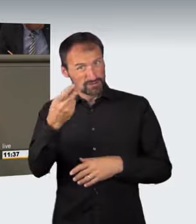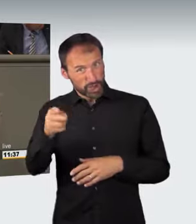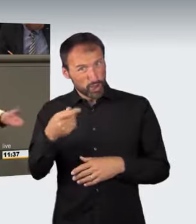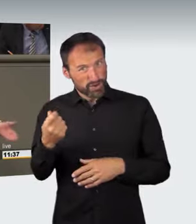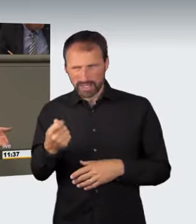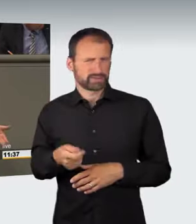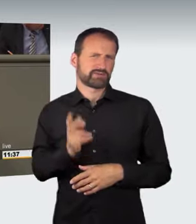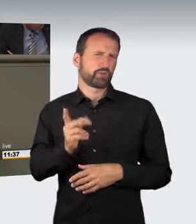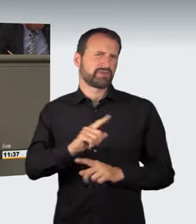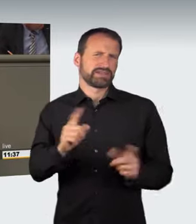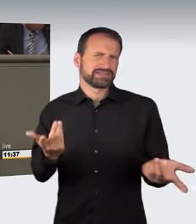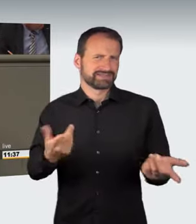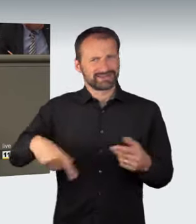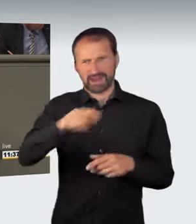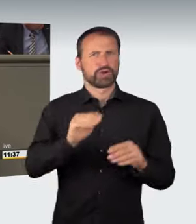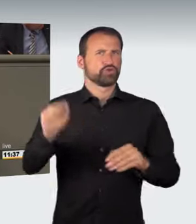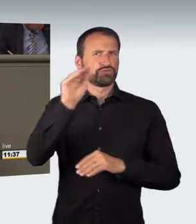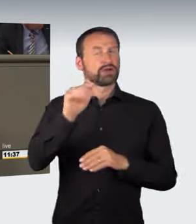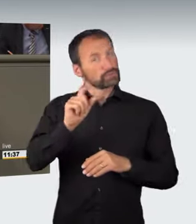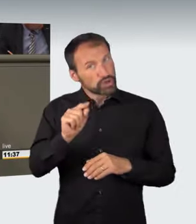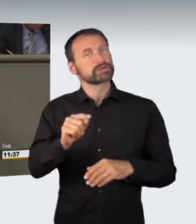letztlich wieder ein abstraktes Gefährdungsdelikt, schade.